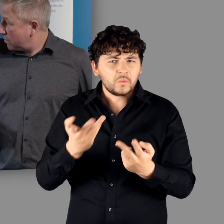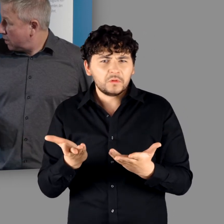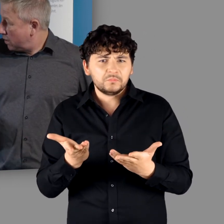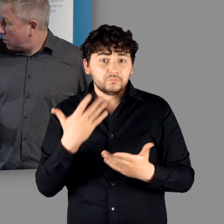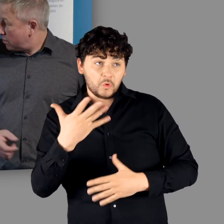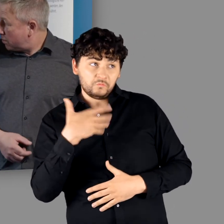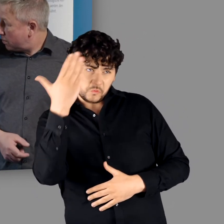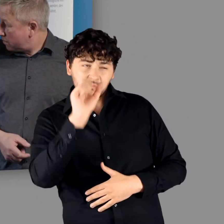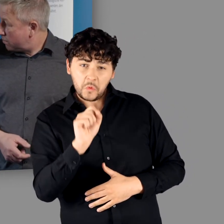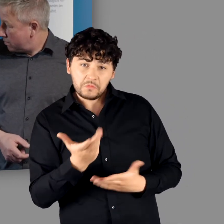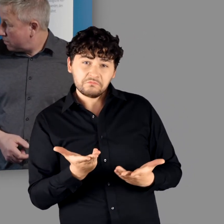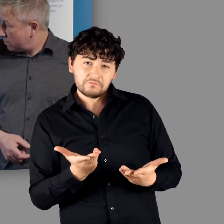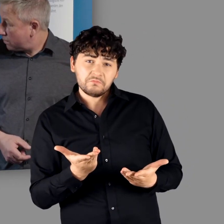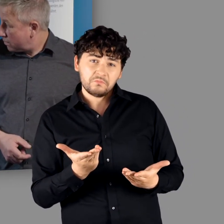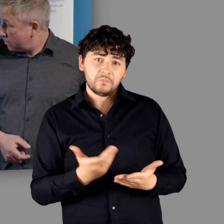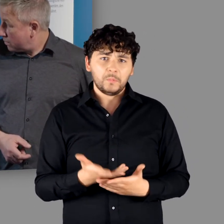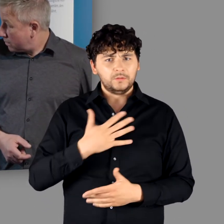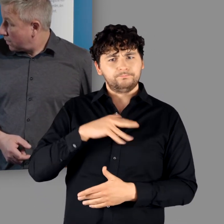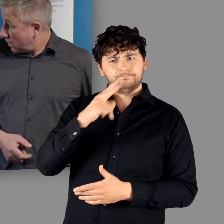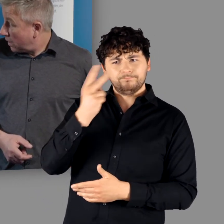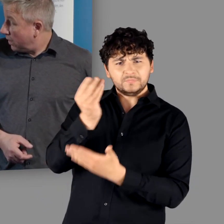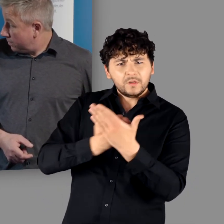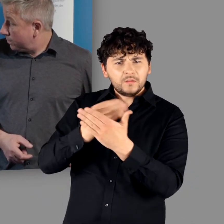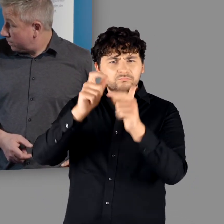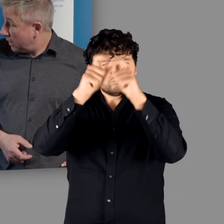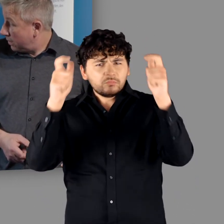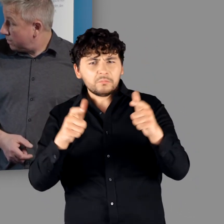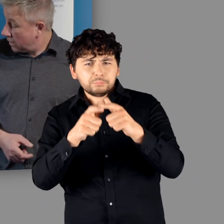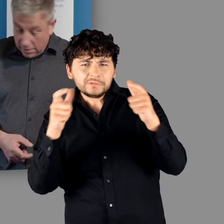"Genau. Das kann man sich gut vorstellen. Oder zu einem großen Grabmal oder ähnliches."